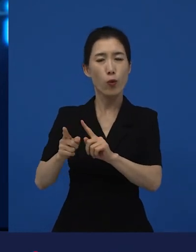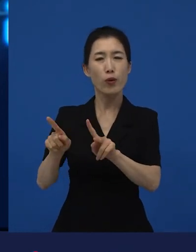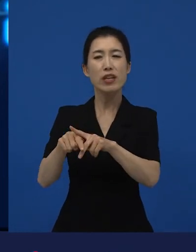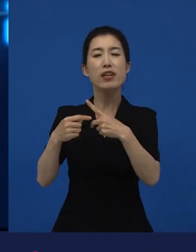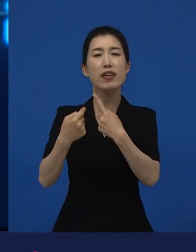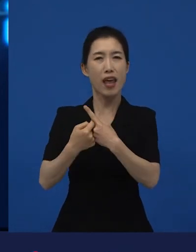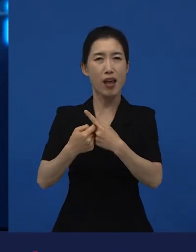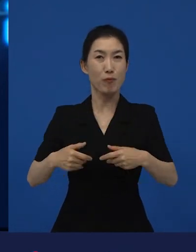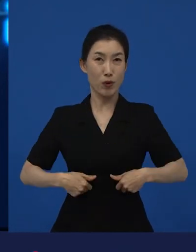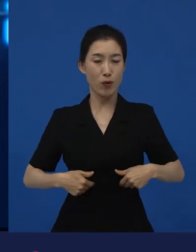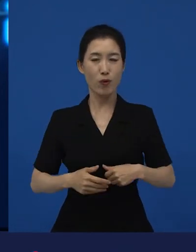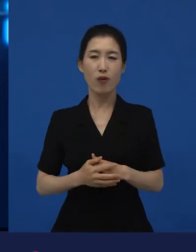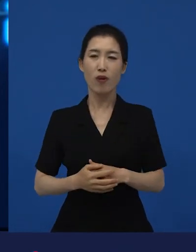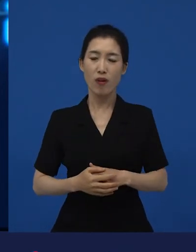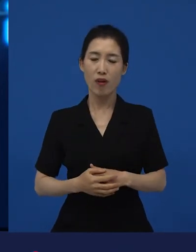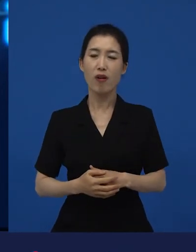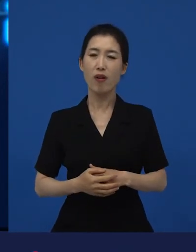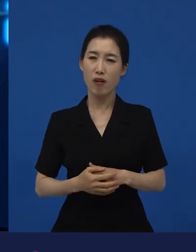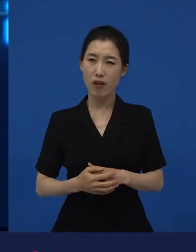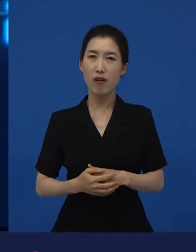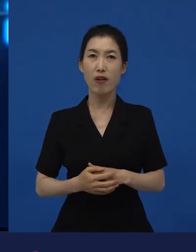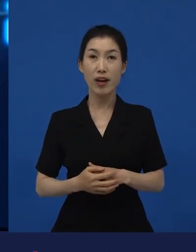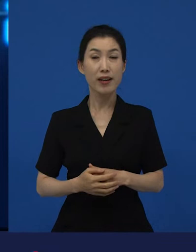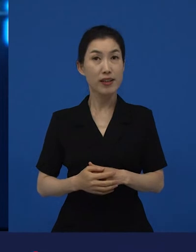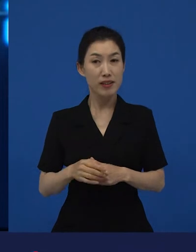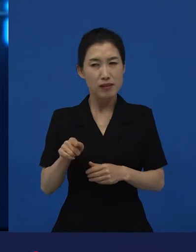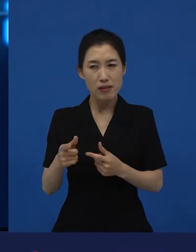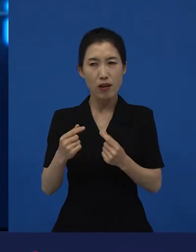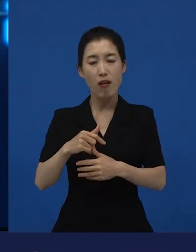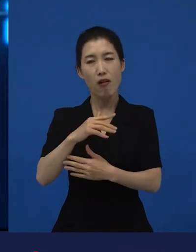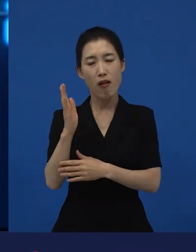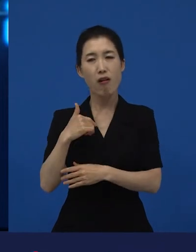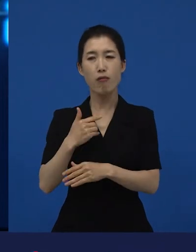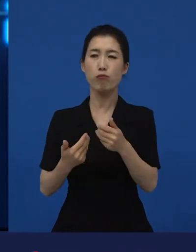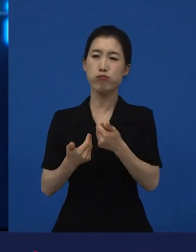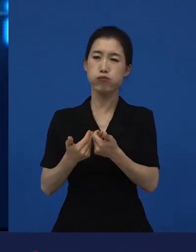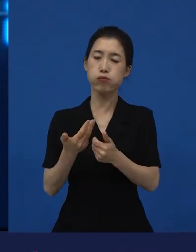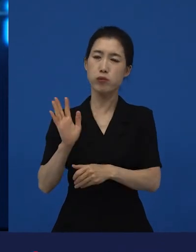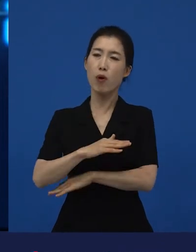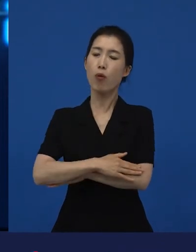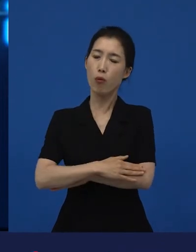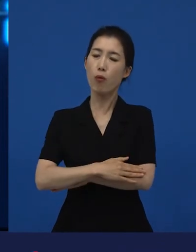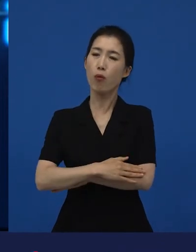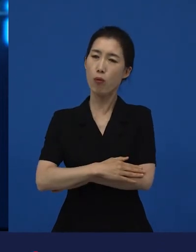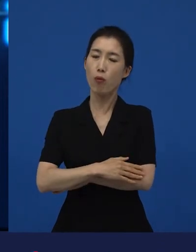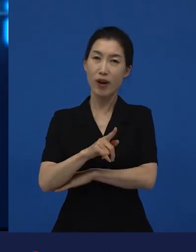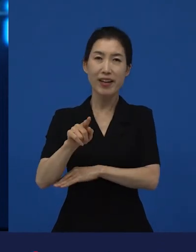이런 것들을 이야기해주고 있는 작품들이 다양성 영화에는 많다는 거죠.